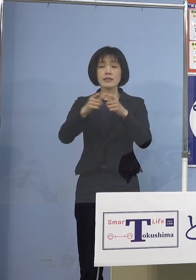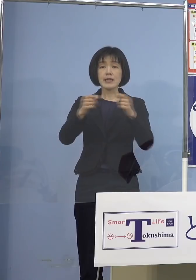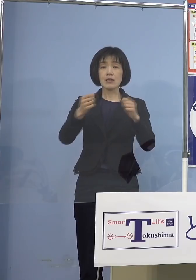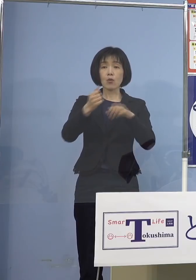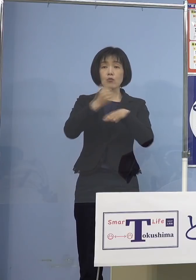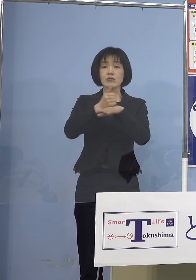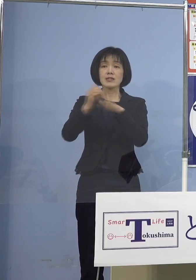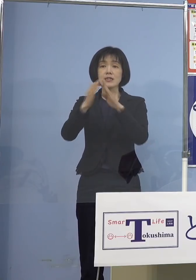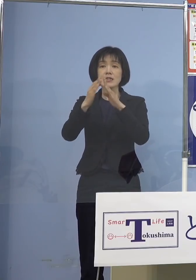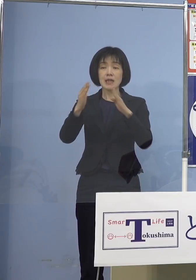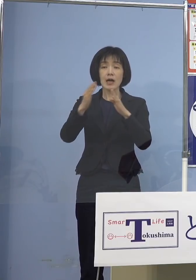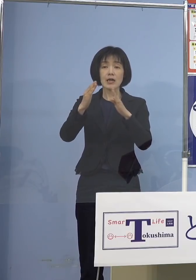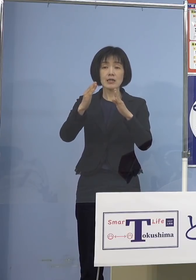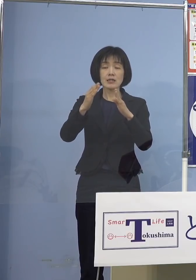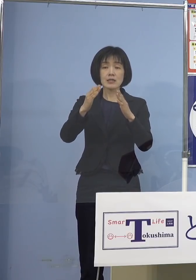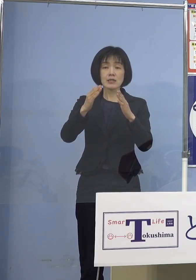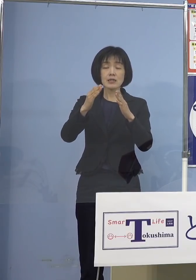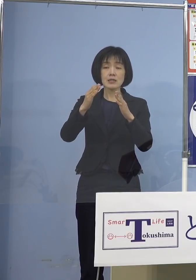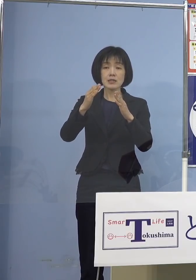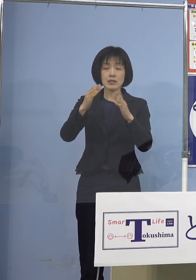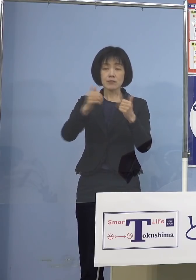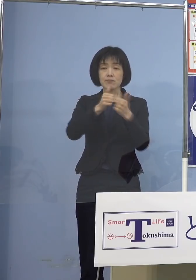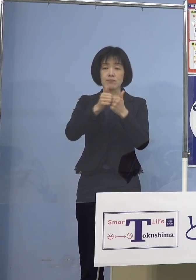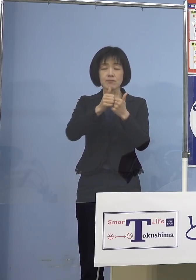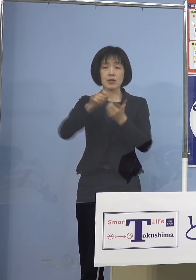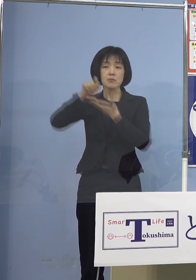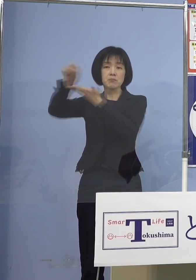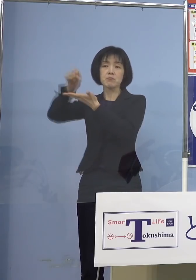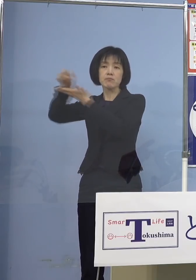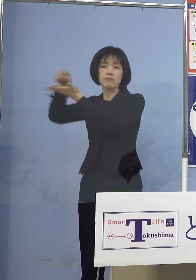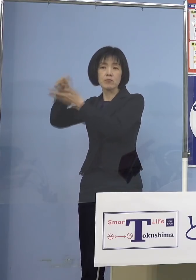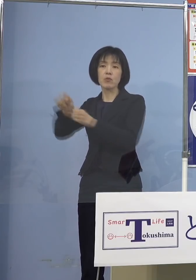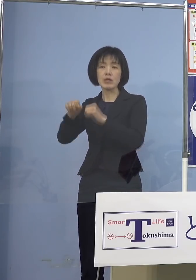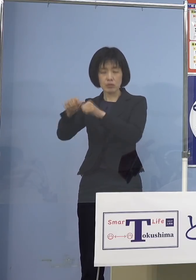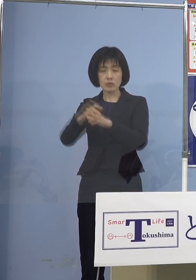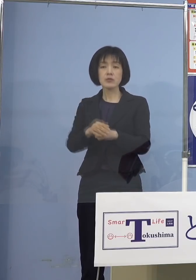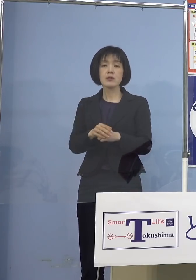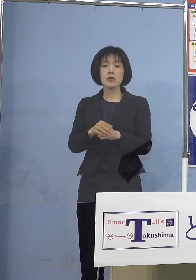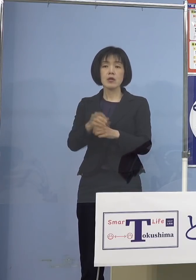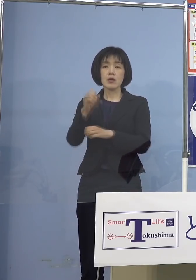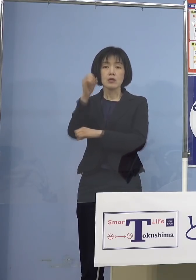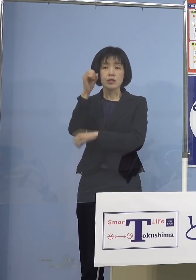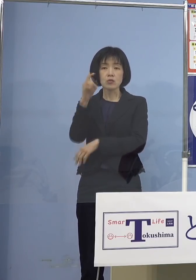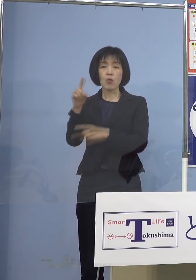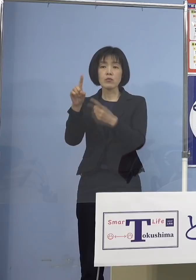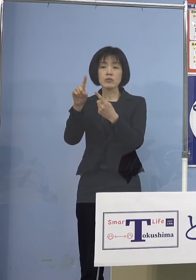もっともっと出していってくれと そういう意味では基本的対処方針 こうしたものをもっと 変えていかないと困ると